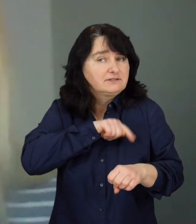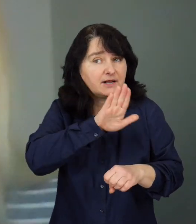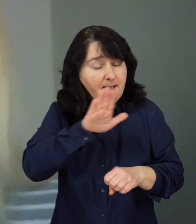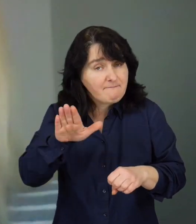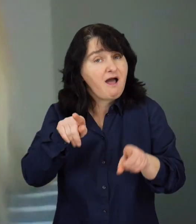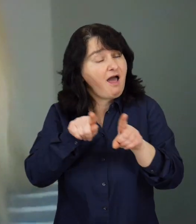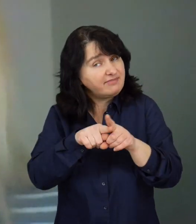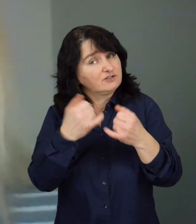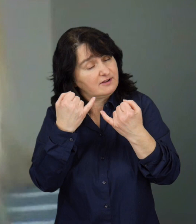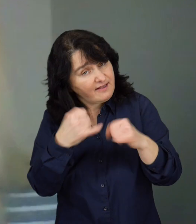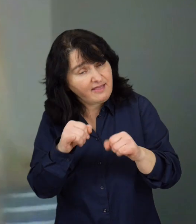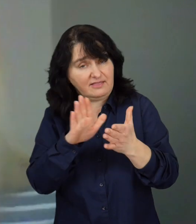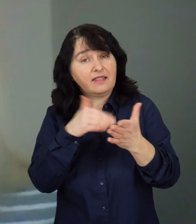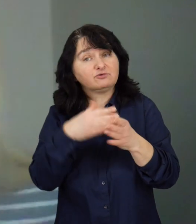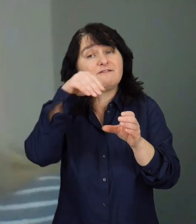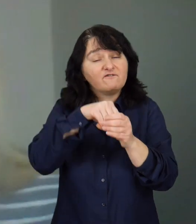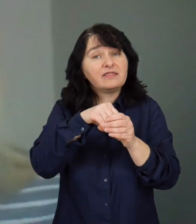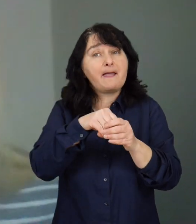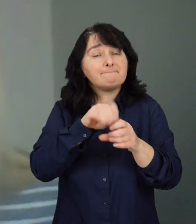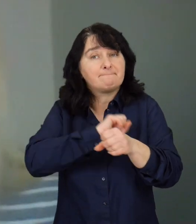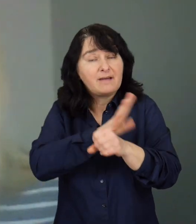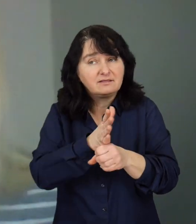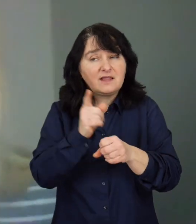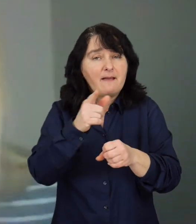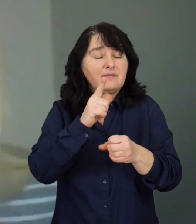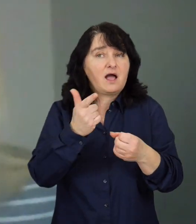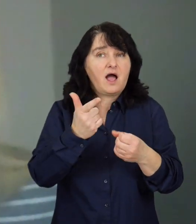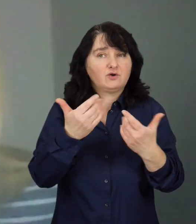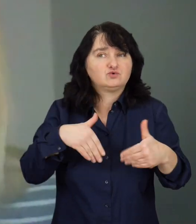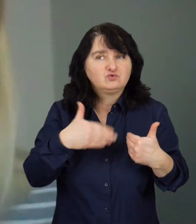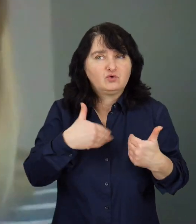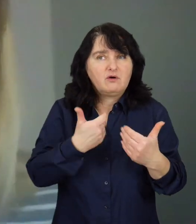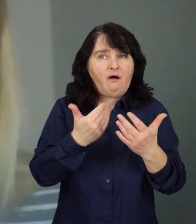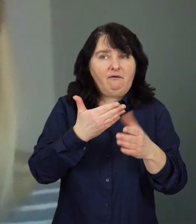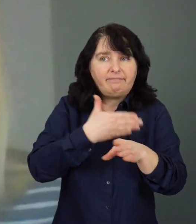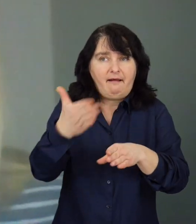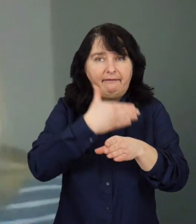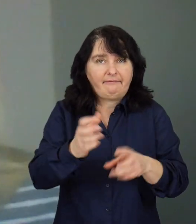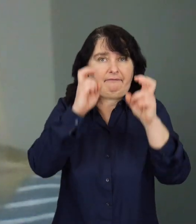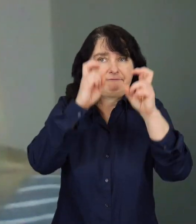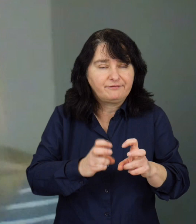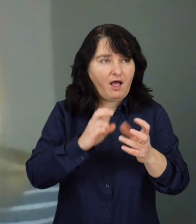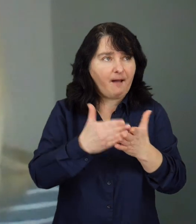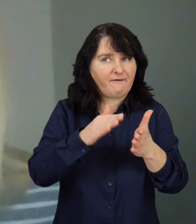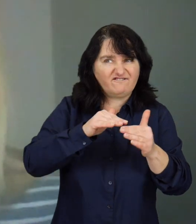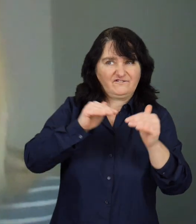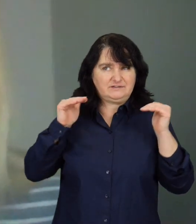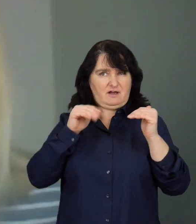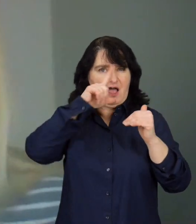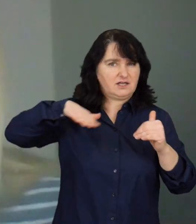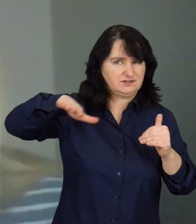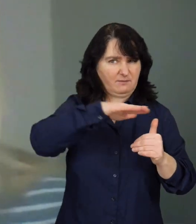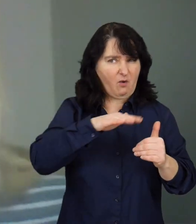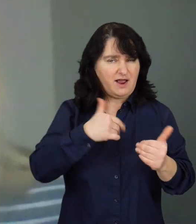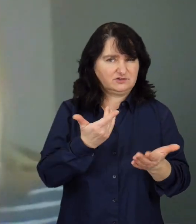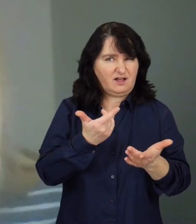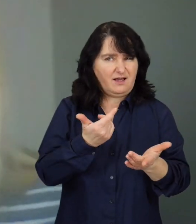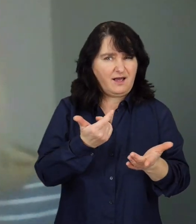ale też nie tylko, już w czasie pandemii mogą odczuwać skutki izolacji, wycofania społecznego, ponieważ muszą się czasami wyizolować.